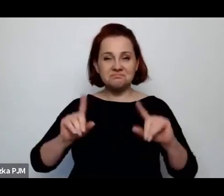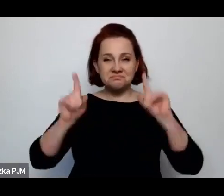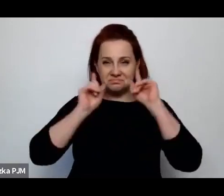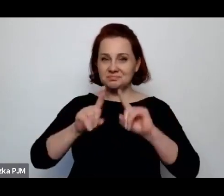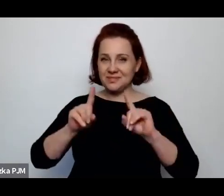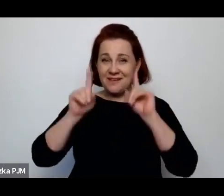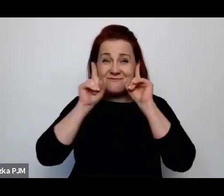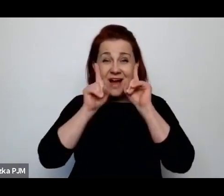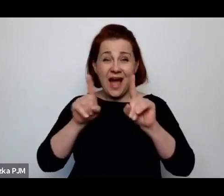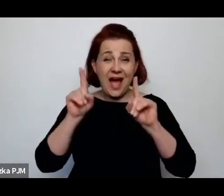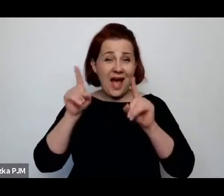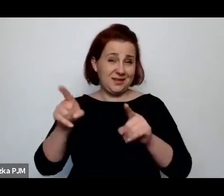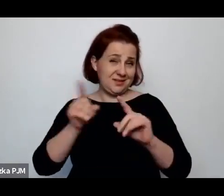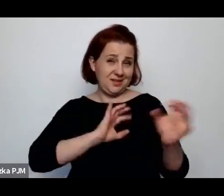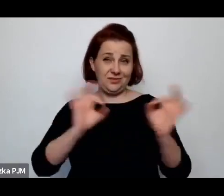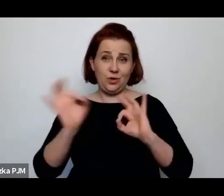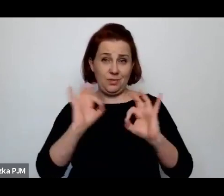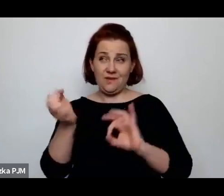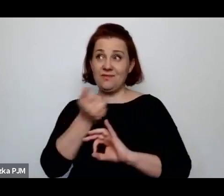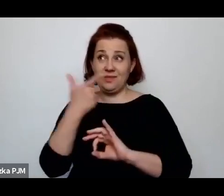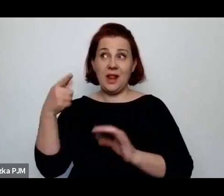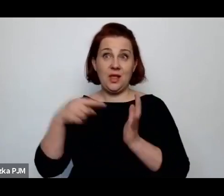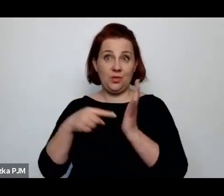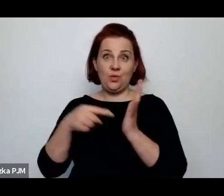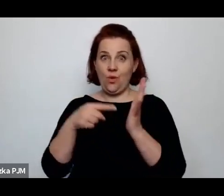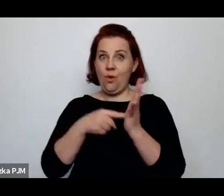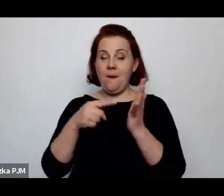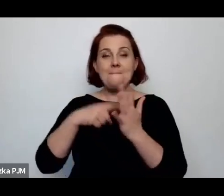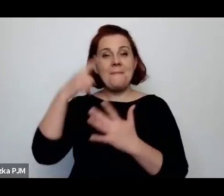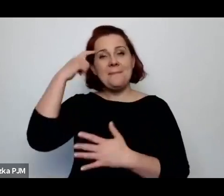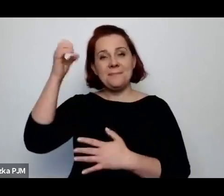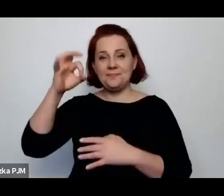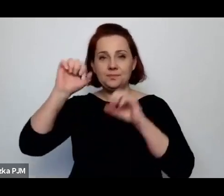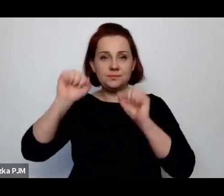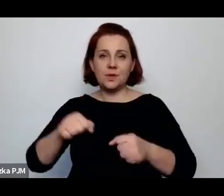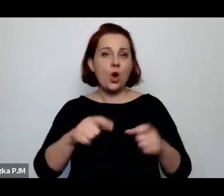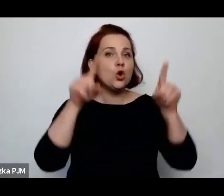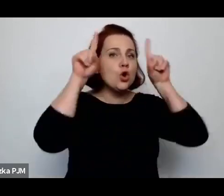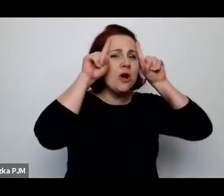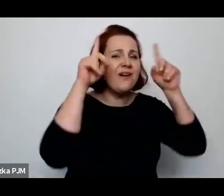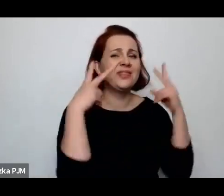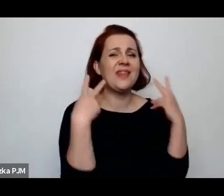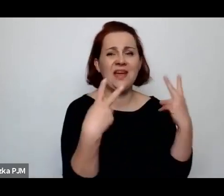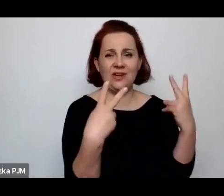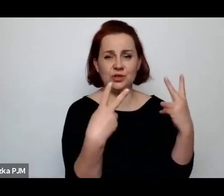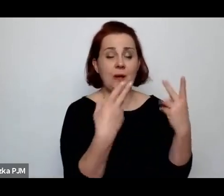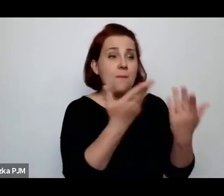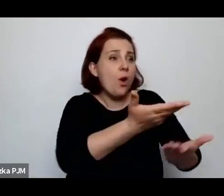w wielu takich odsłonach przeczytać, że krowa jest najważniejsza, bo krowa daje byt wszystkim.